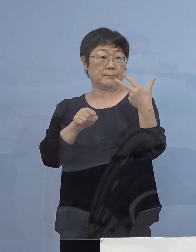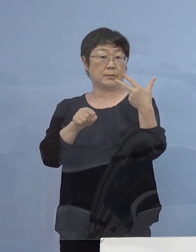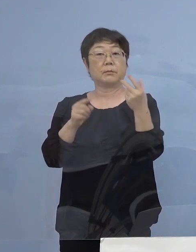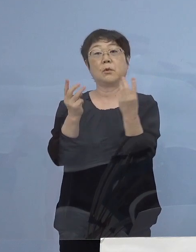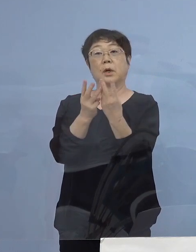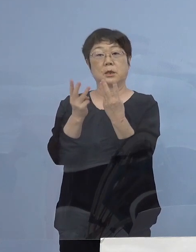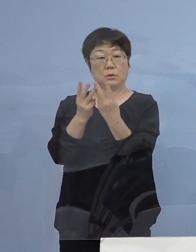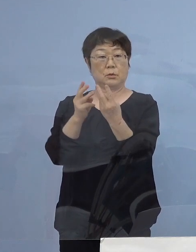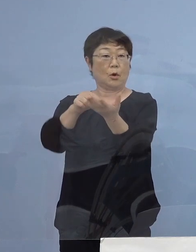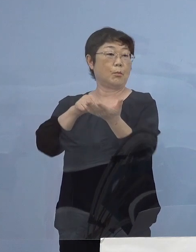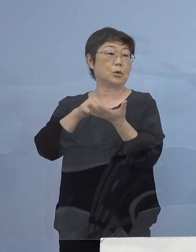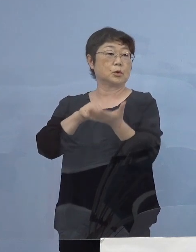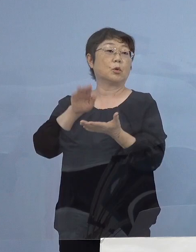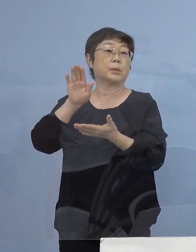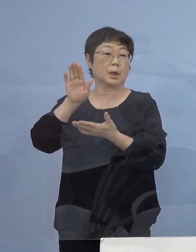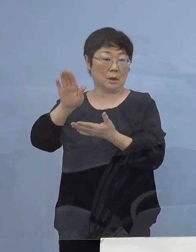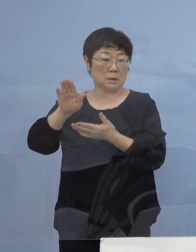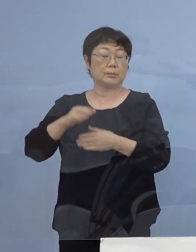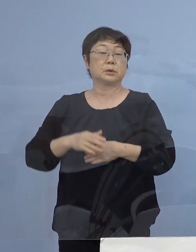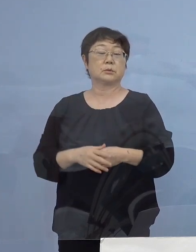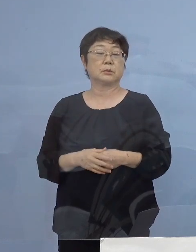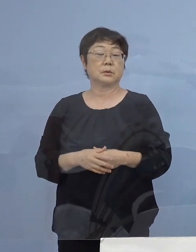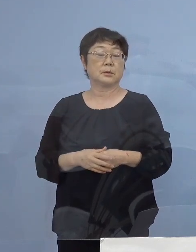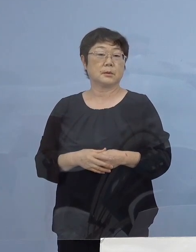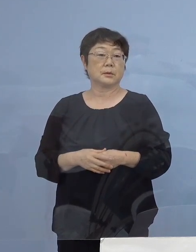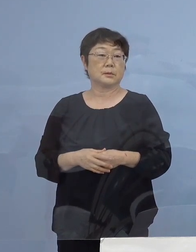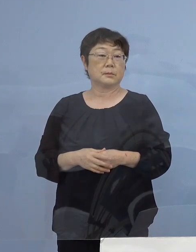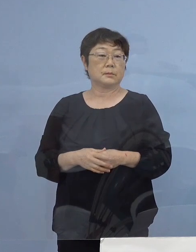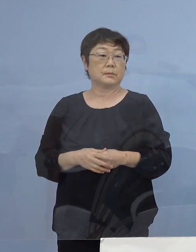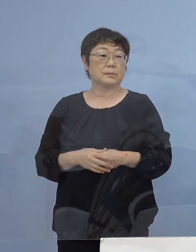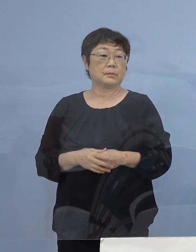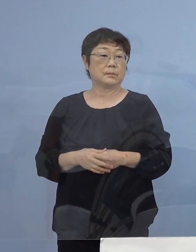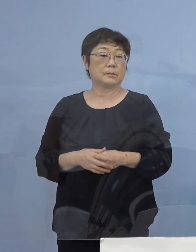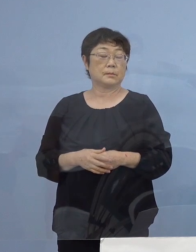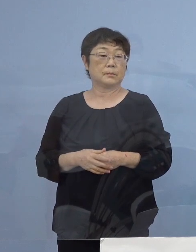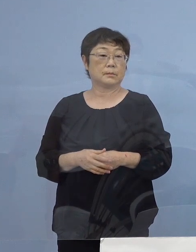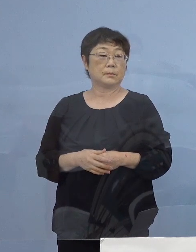既に お申込みを いただいているところであります